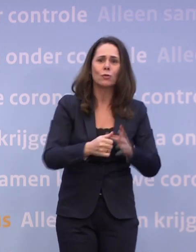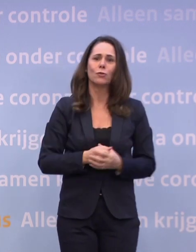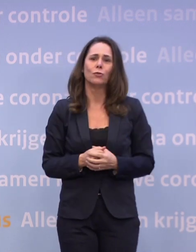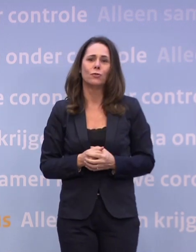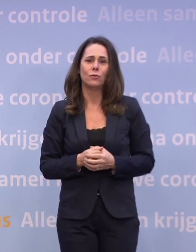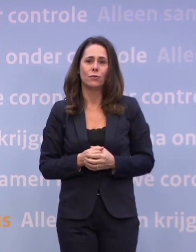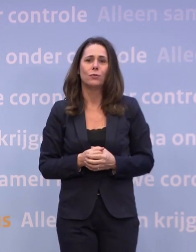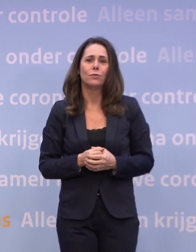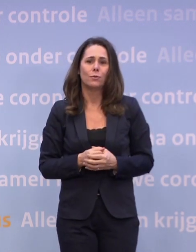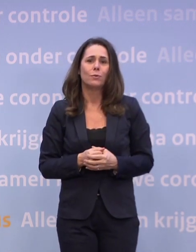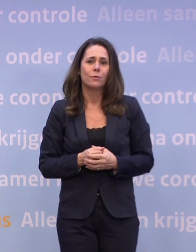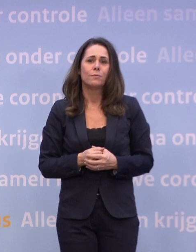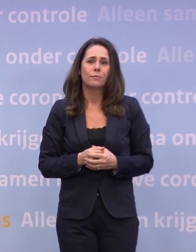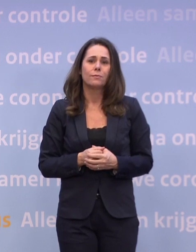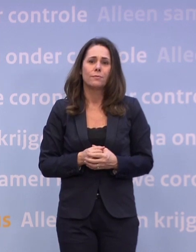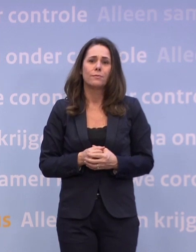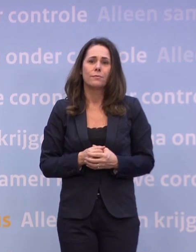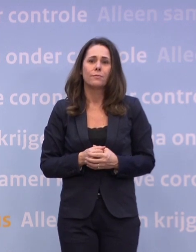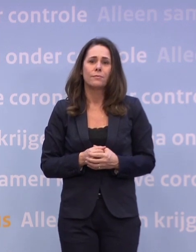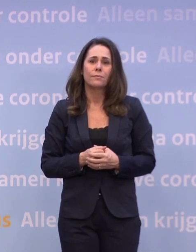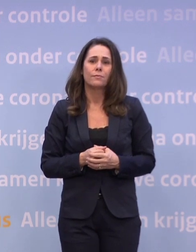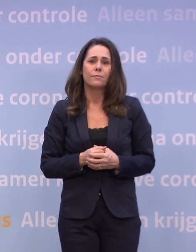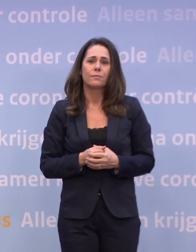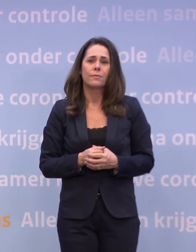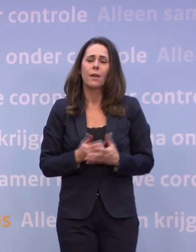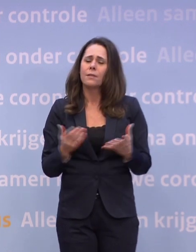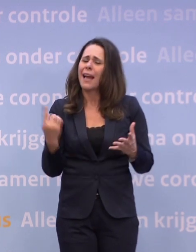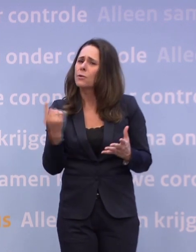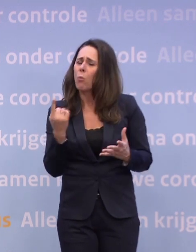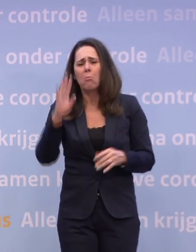Het gaat echt om de bekende en voor de hand liggende dingen.